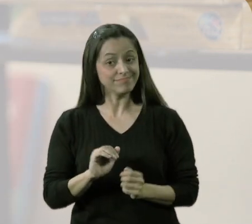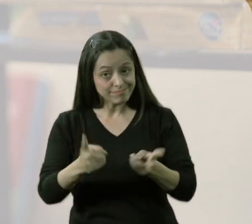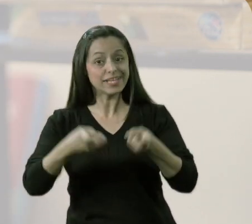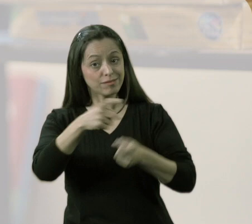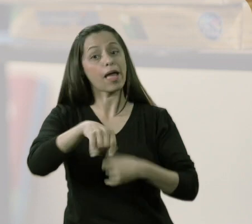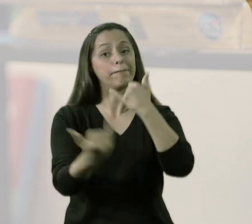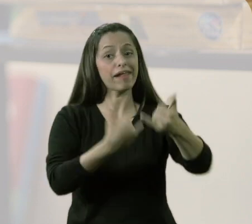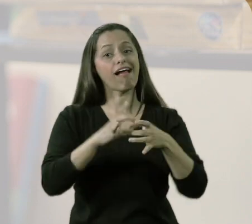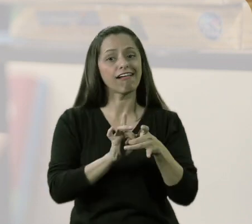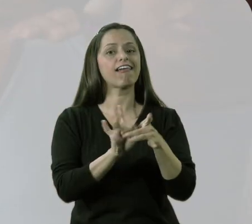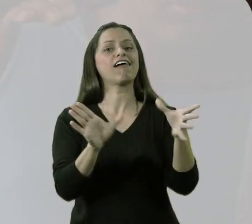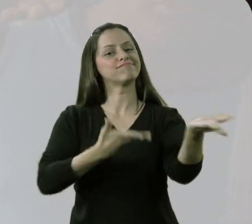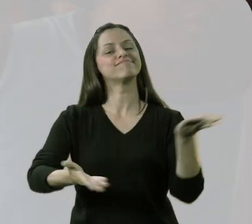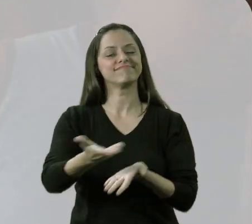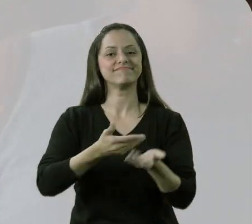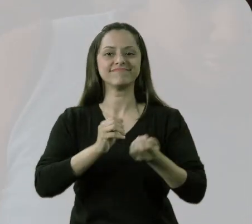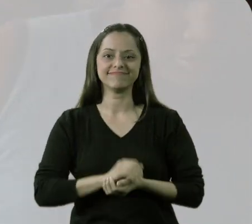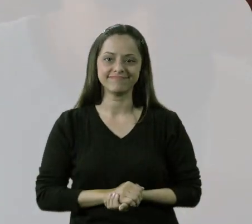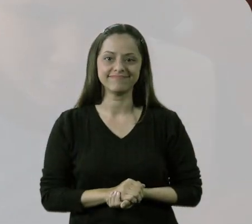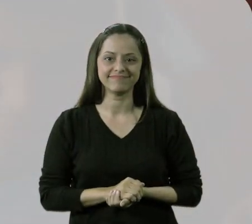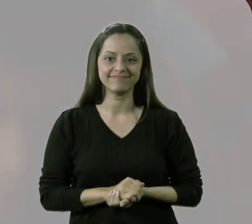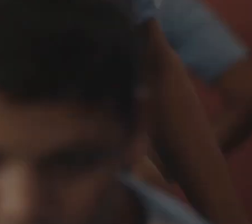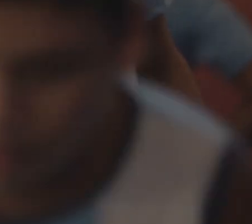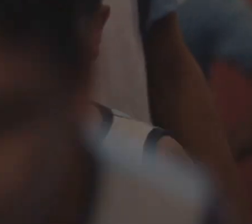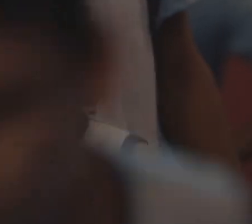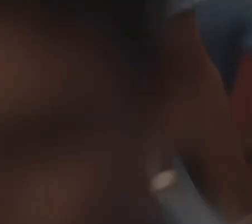Não. Eles poderiam brincar livremente com os demais.